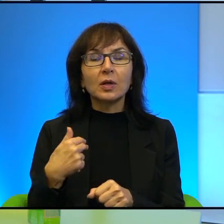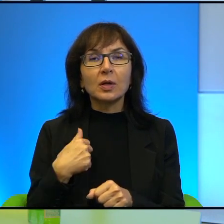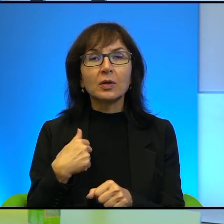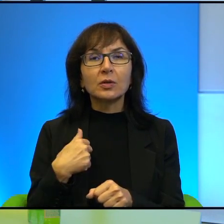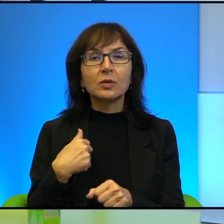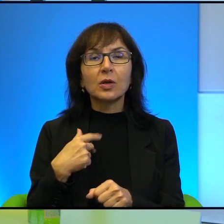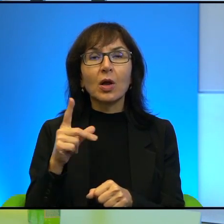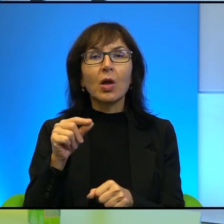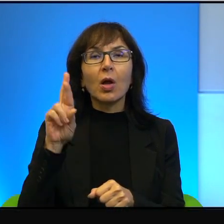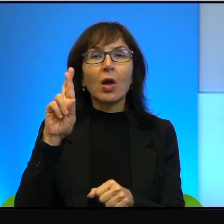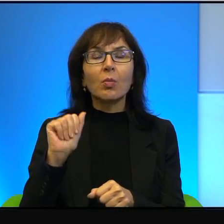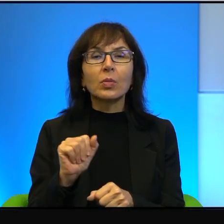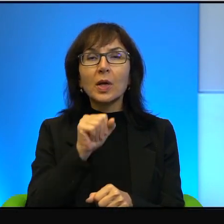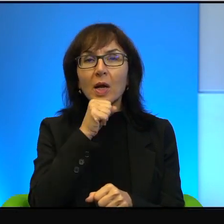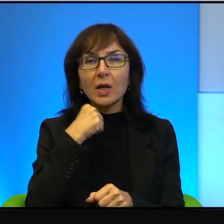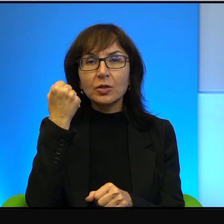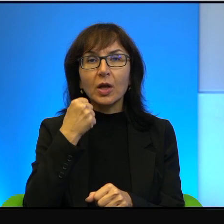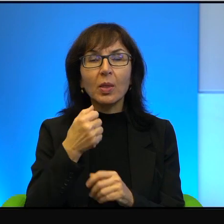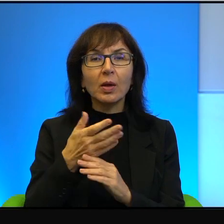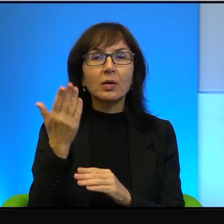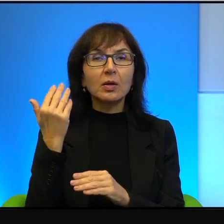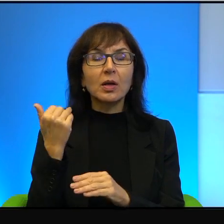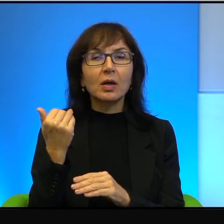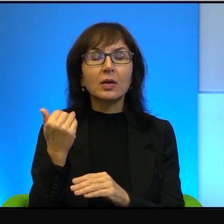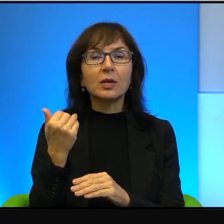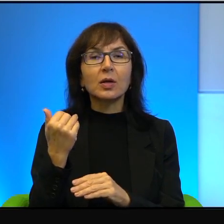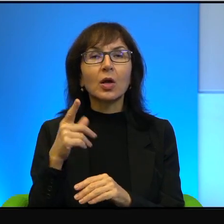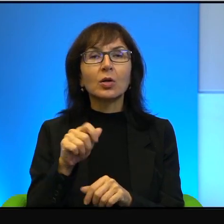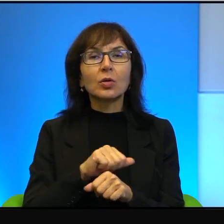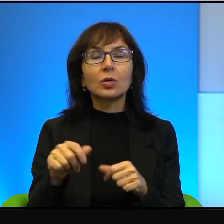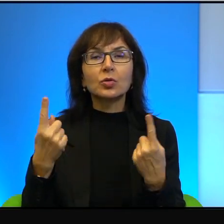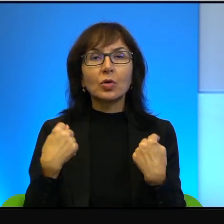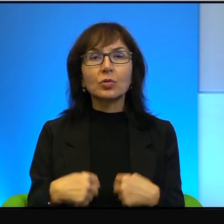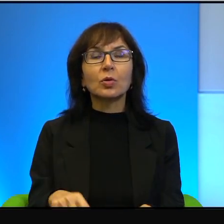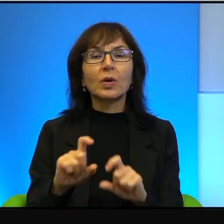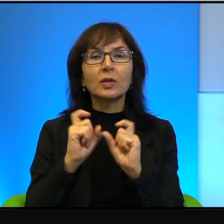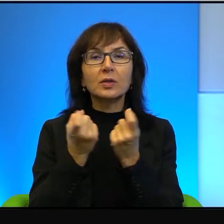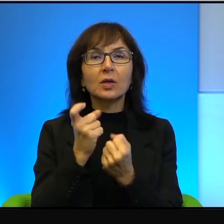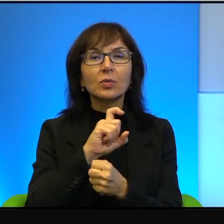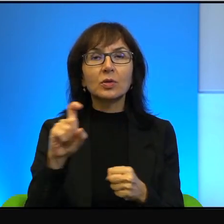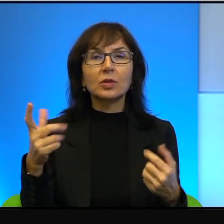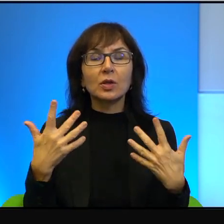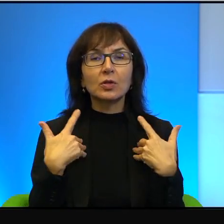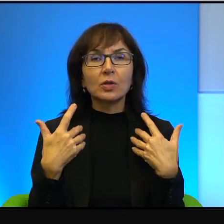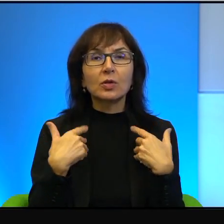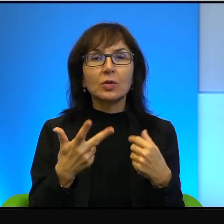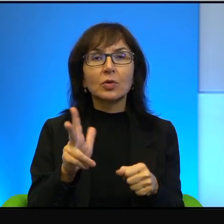To jest postać w zasadzie cały czas żyjąca, do której się można